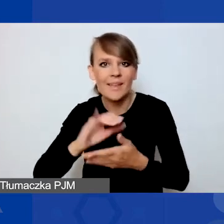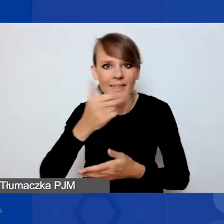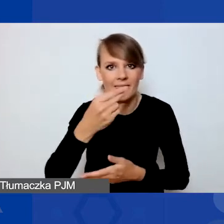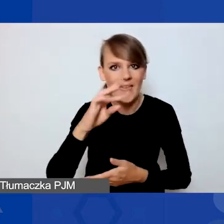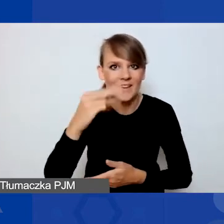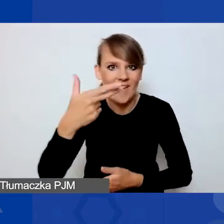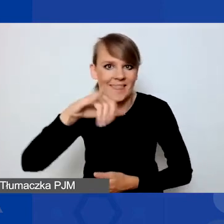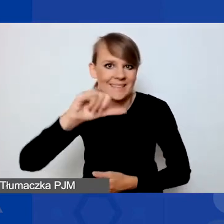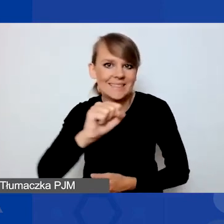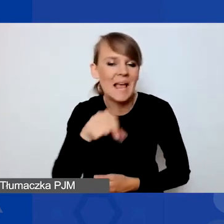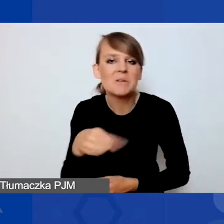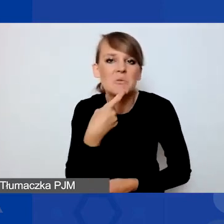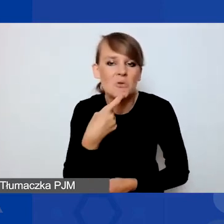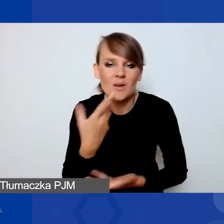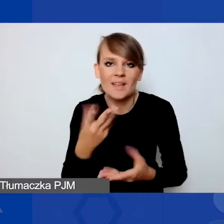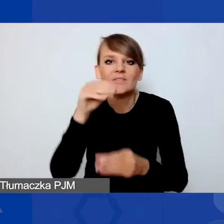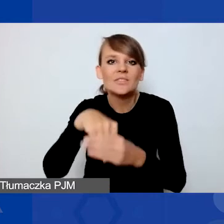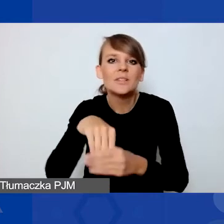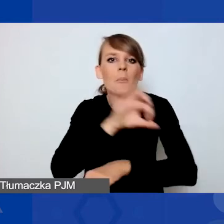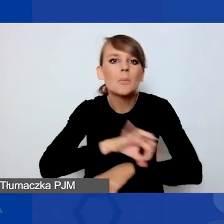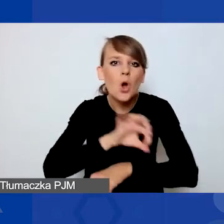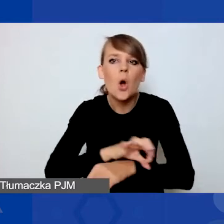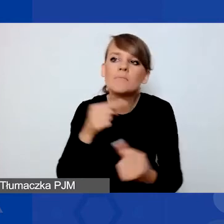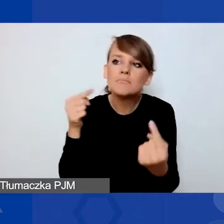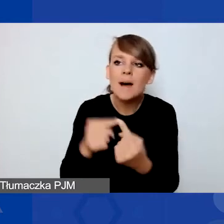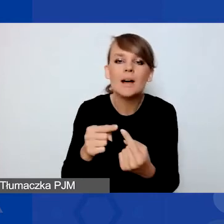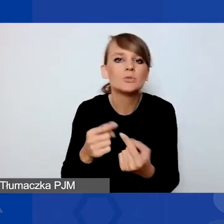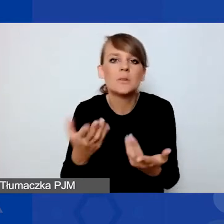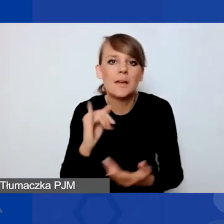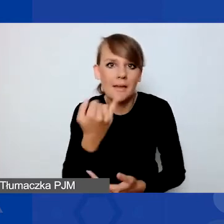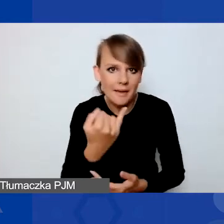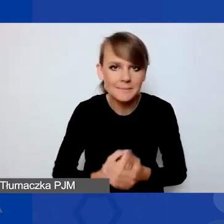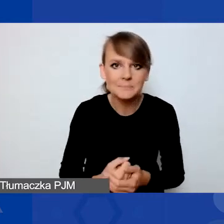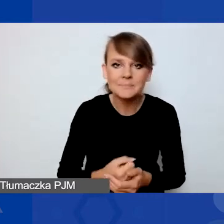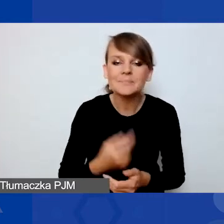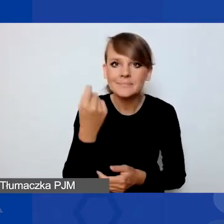z jakiego typu wnioskami do tego konkursu można startować. W tym celu odpalę tylko prezentację.